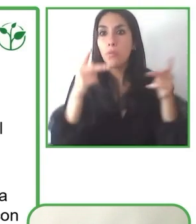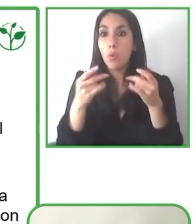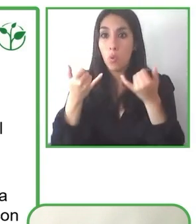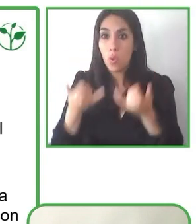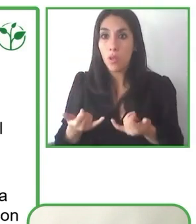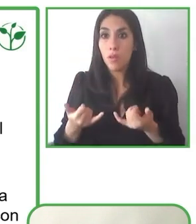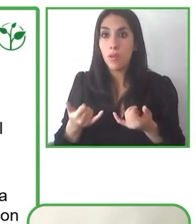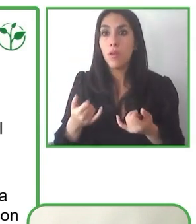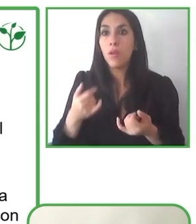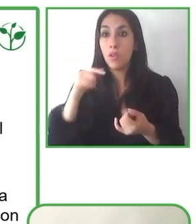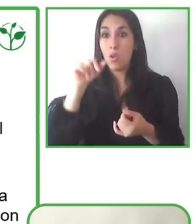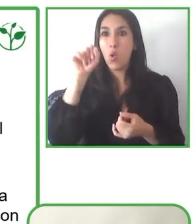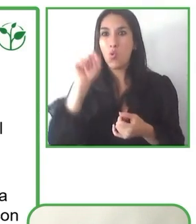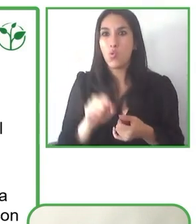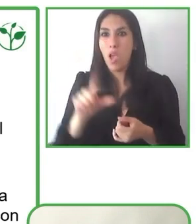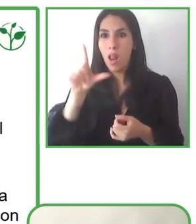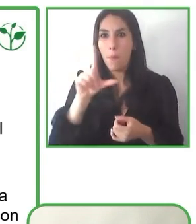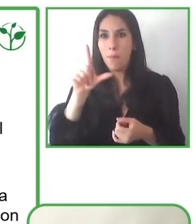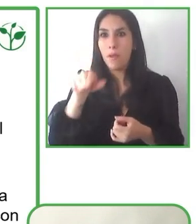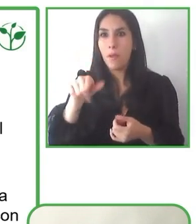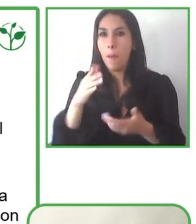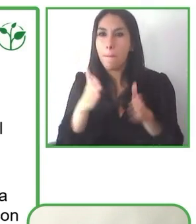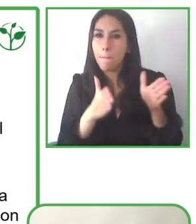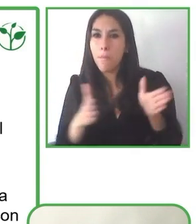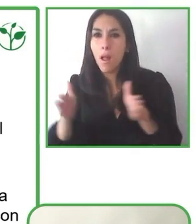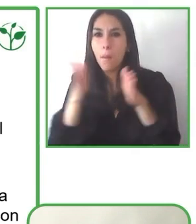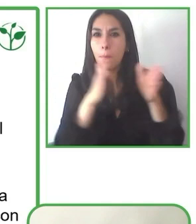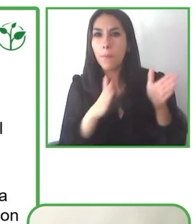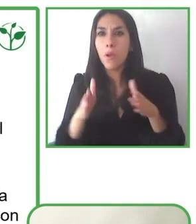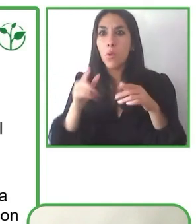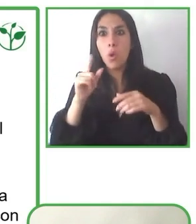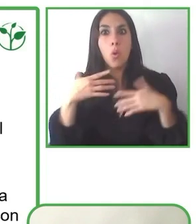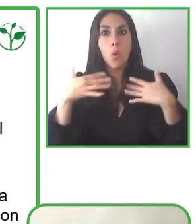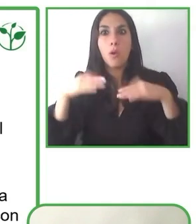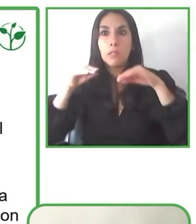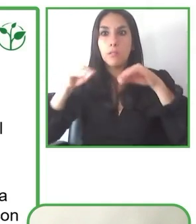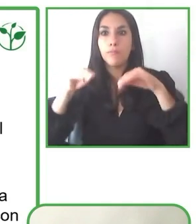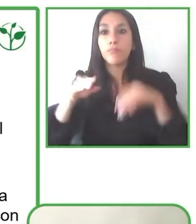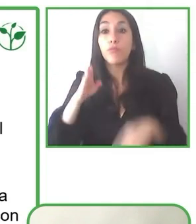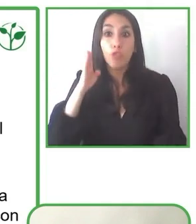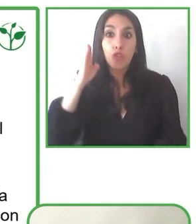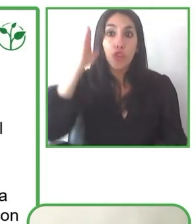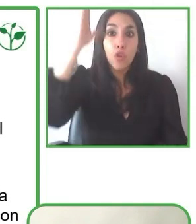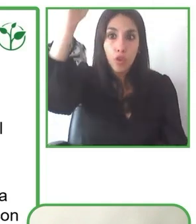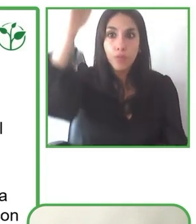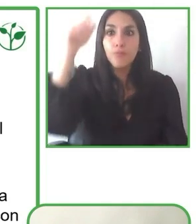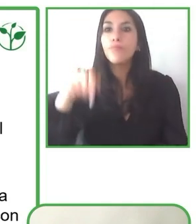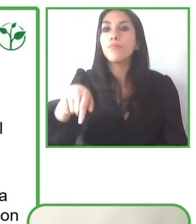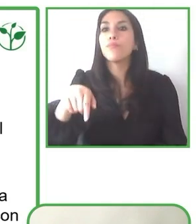Nosotros describimos el trabajo en conjunto como un trabajo que nos nutre, que nos